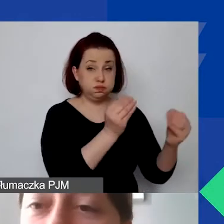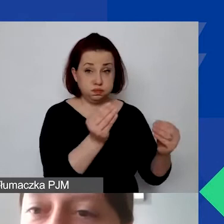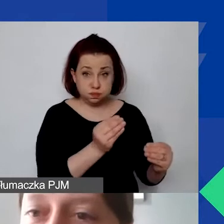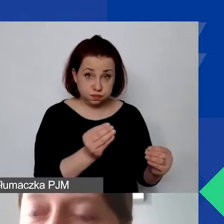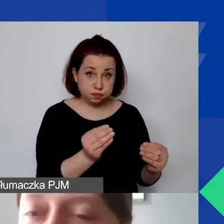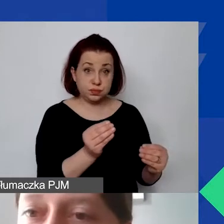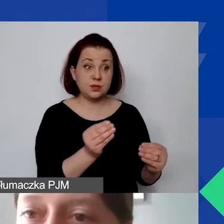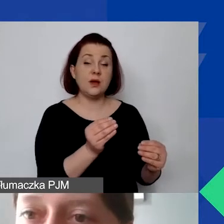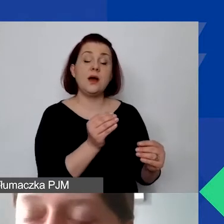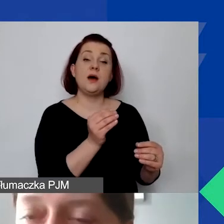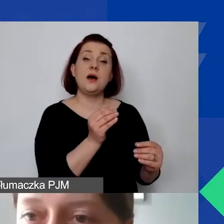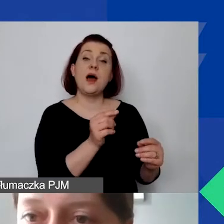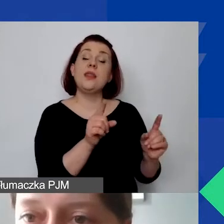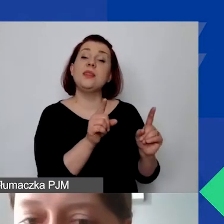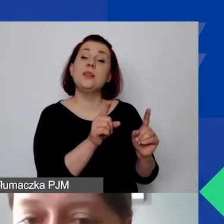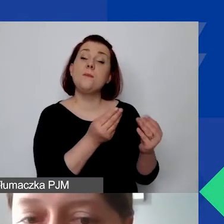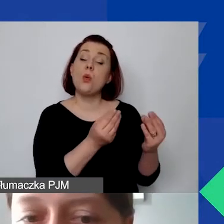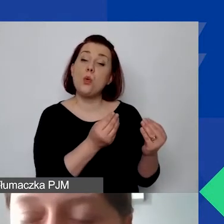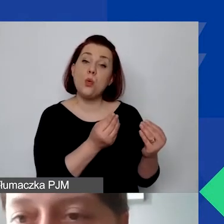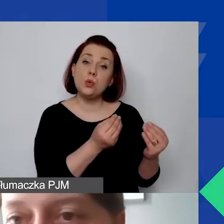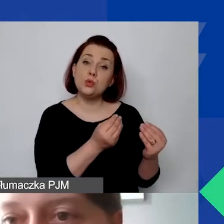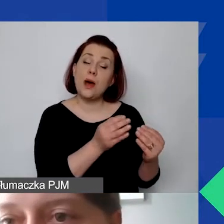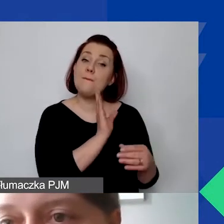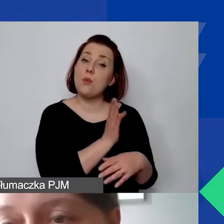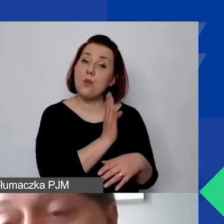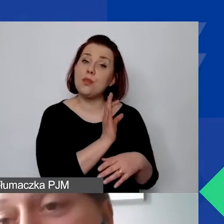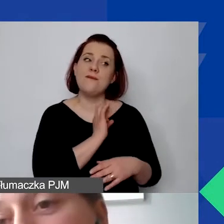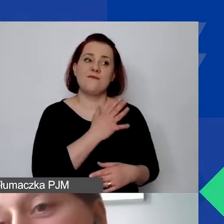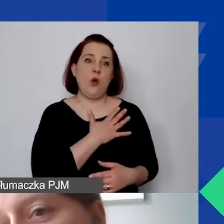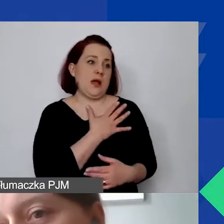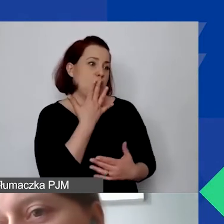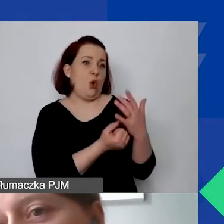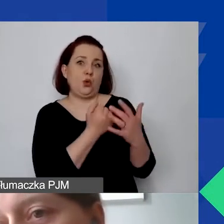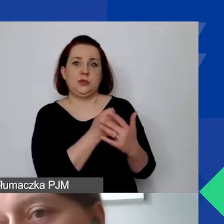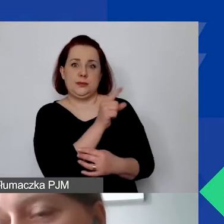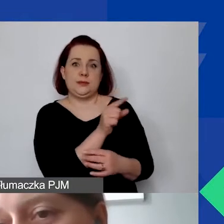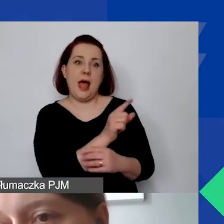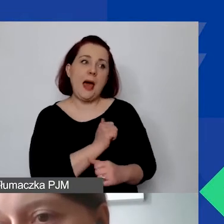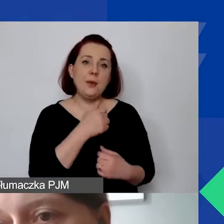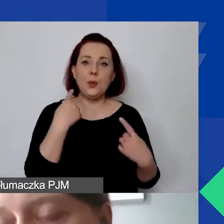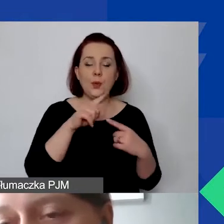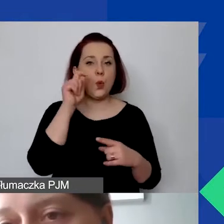ale też żeby mieć to potem na własny użytek i żeby nie było kłopotów technicznych w sytuacji,